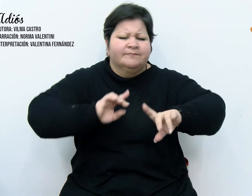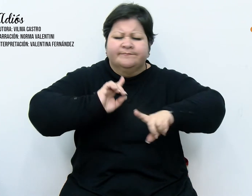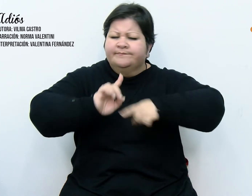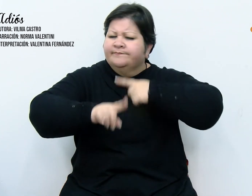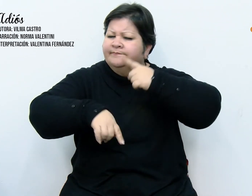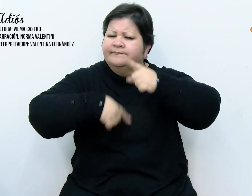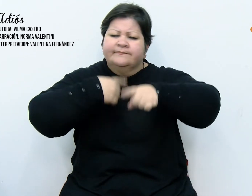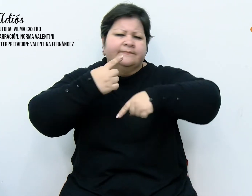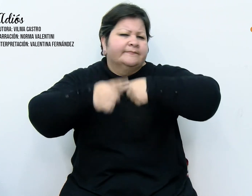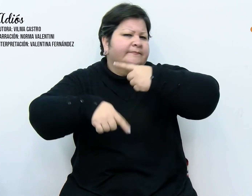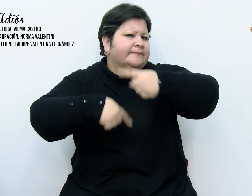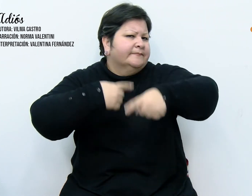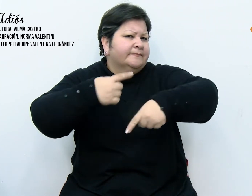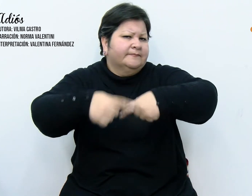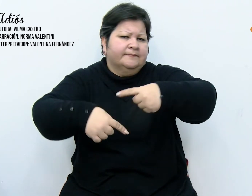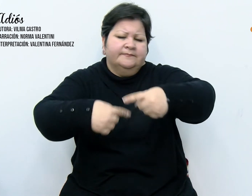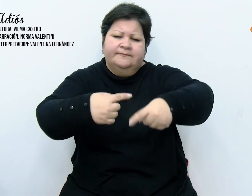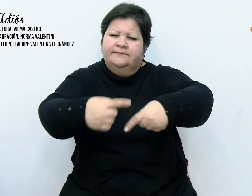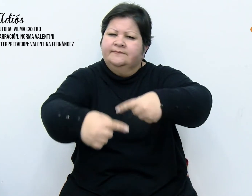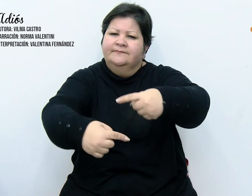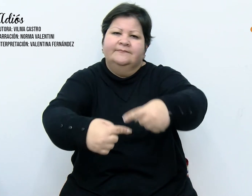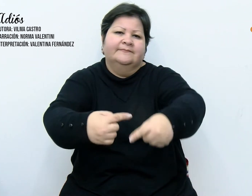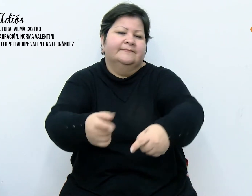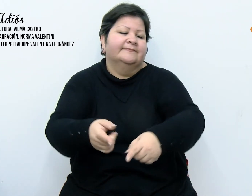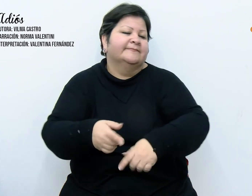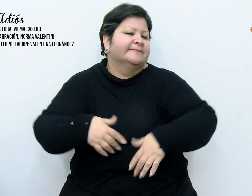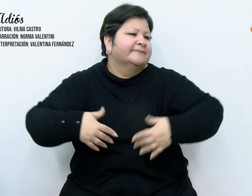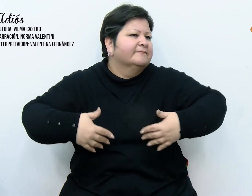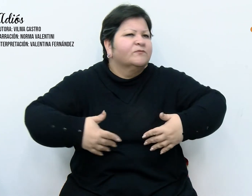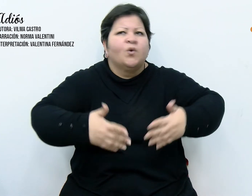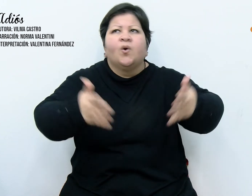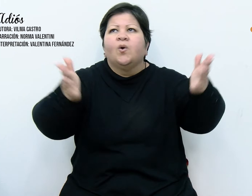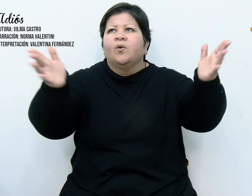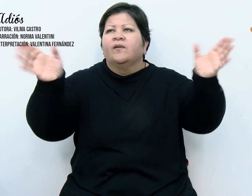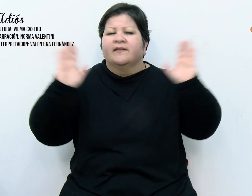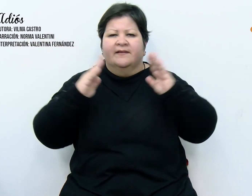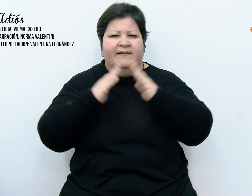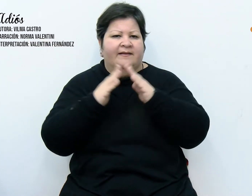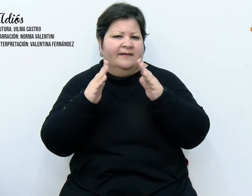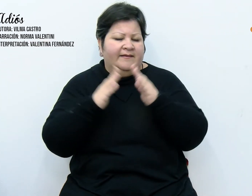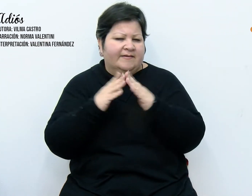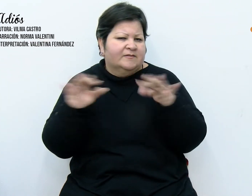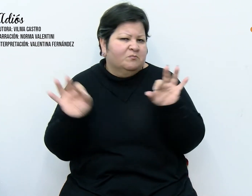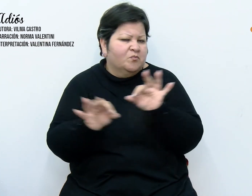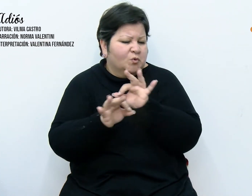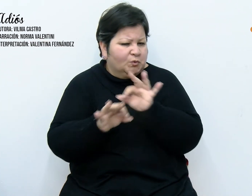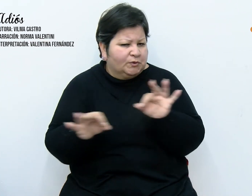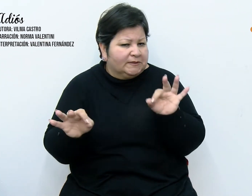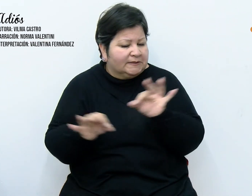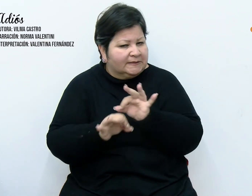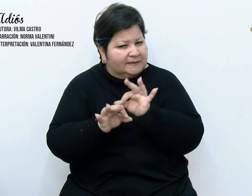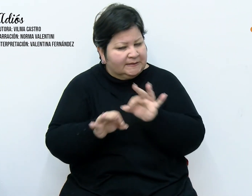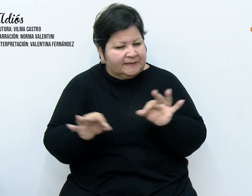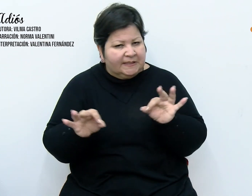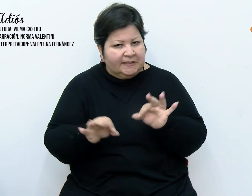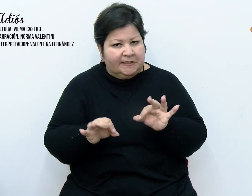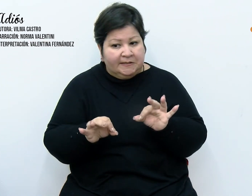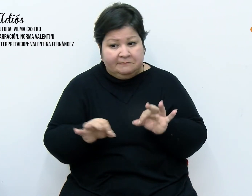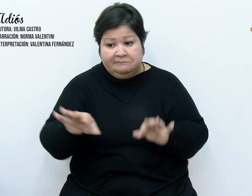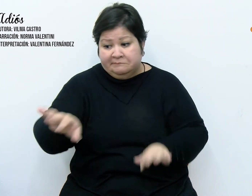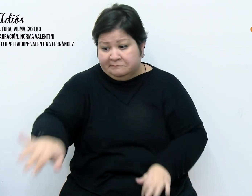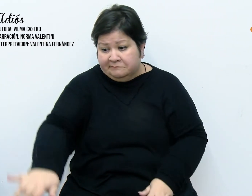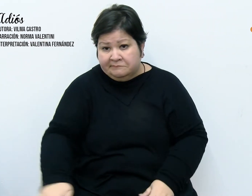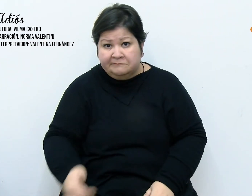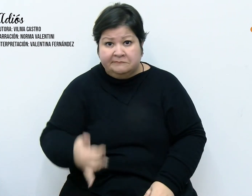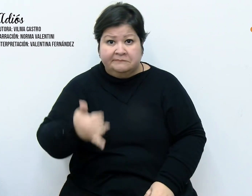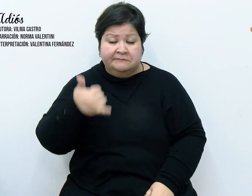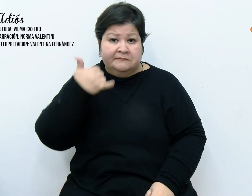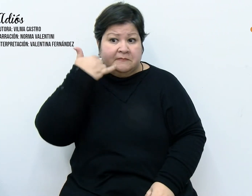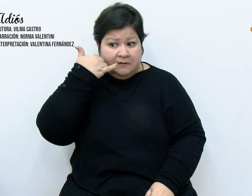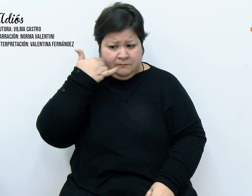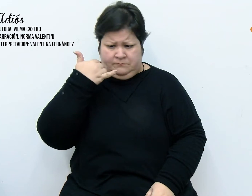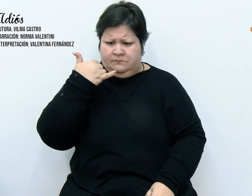infinitas, se apoderaron de todo. Levantábamos el auricular del teléfono y allí estaban,